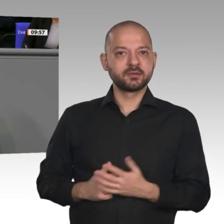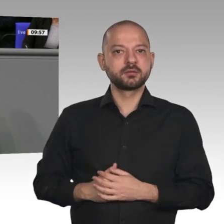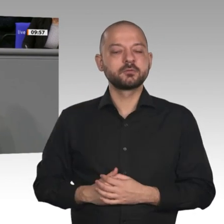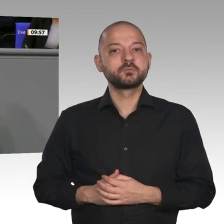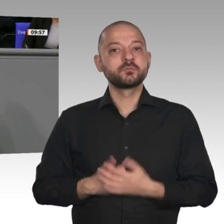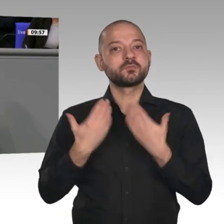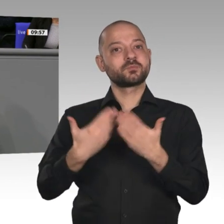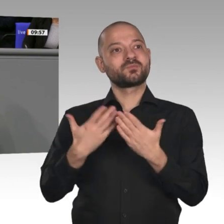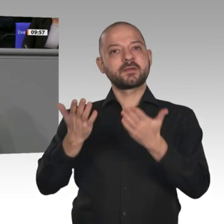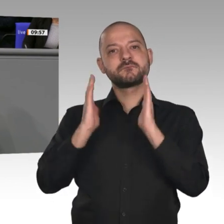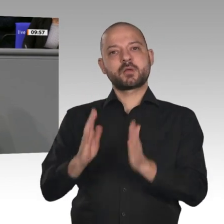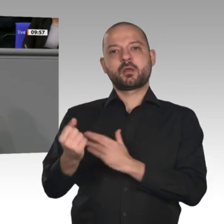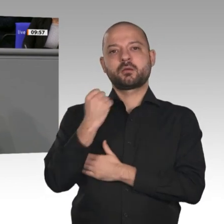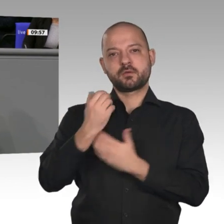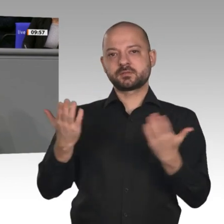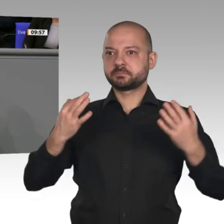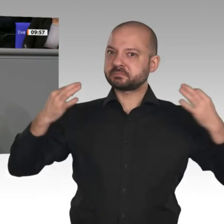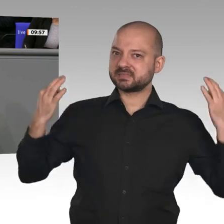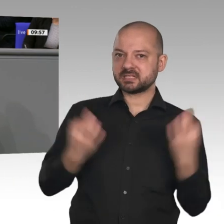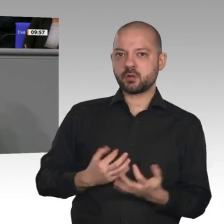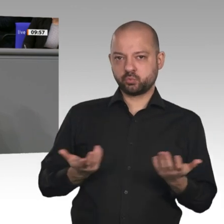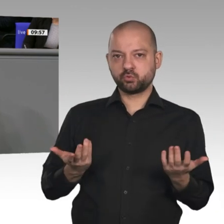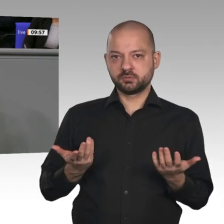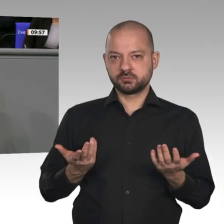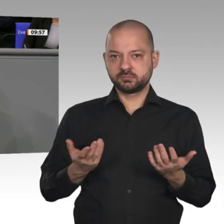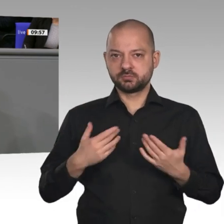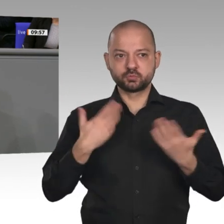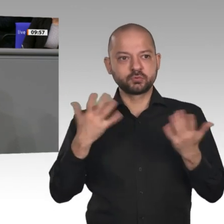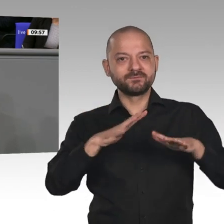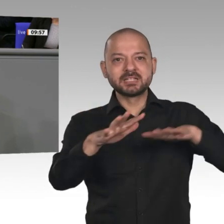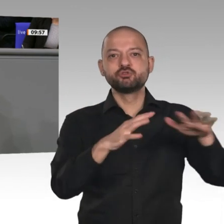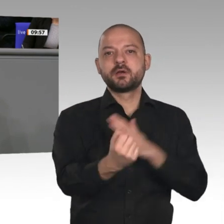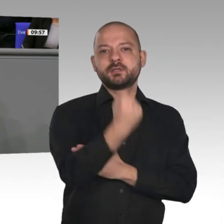auch mittragen. Deshalb ist es gut und richtig, dass